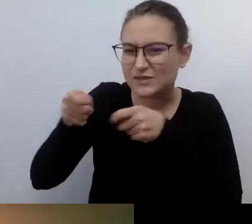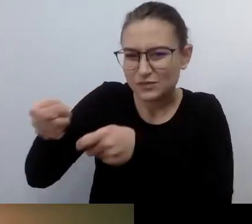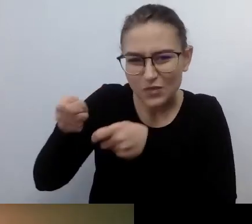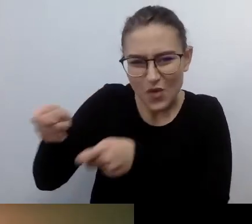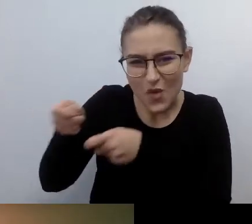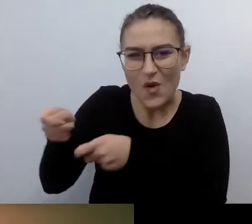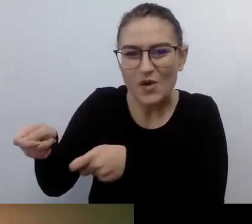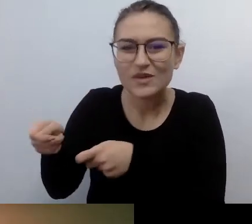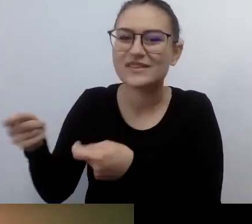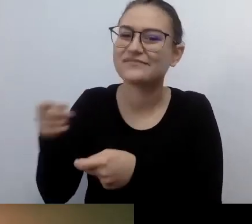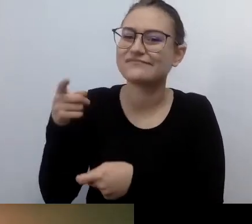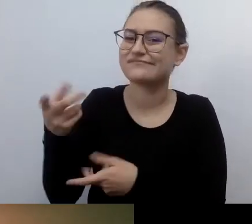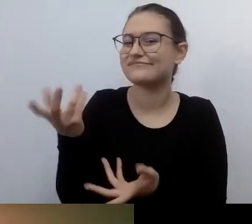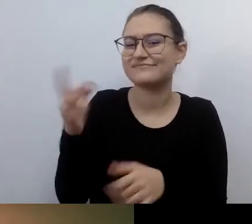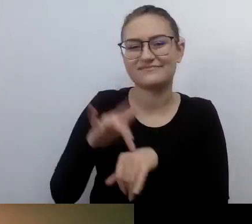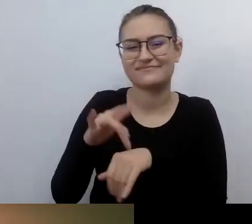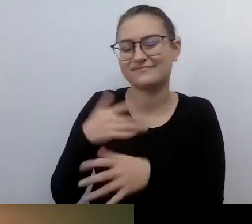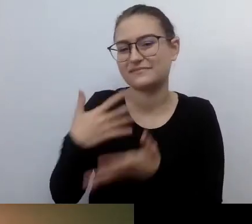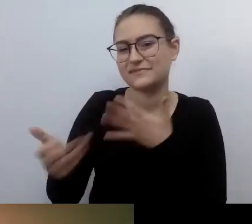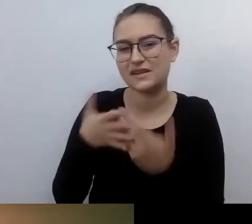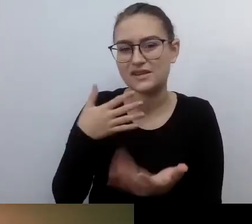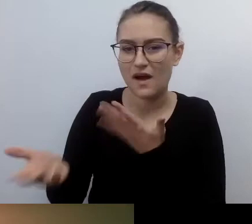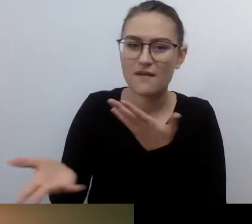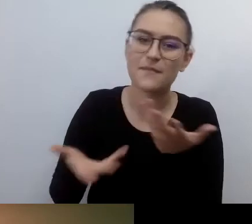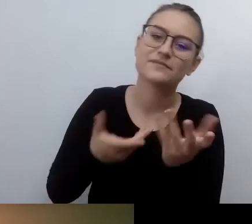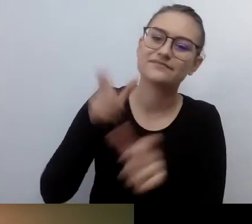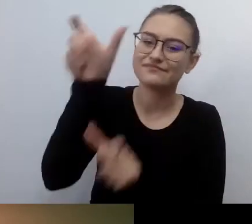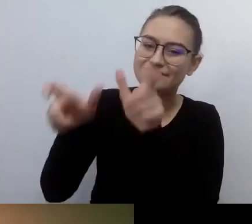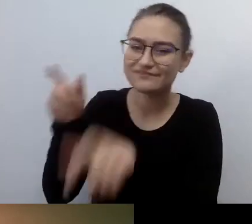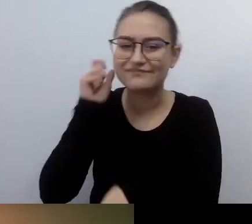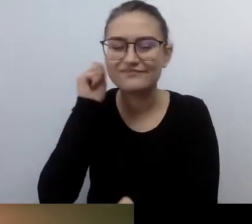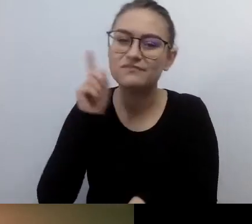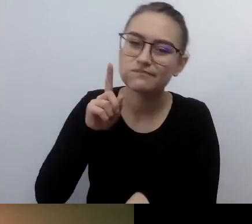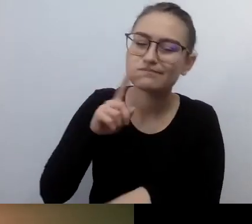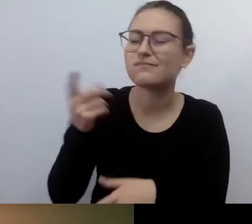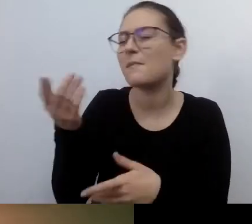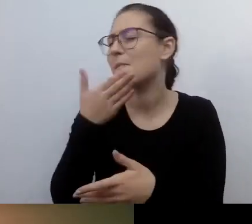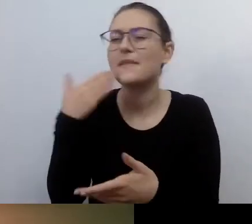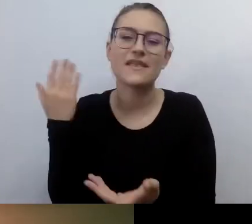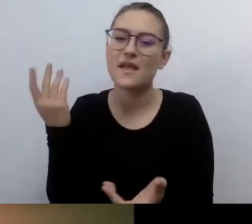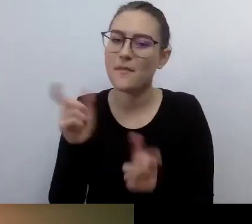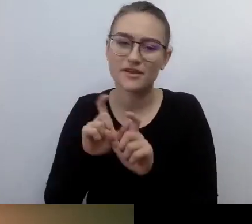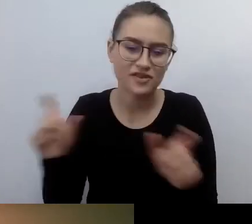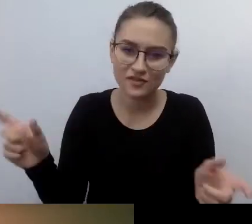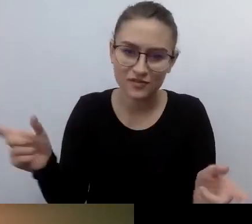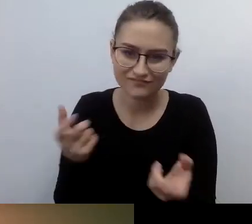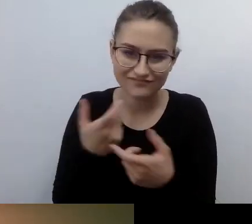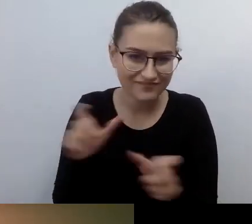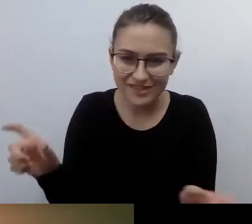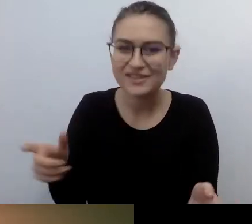Nie mają na to czasu. Wrzuca im się to w obowiązki służbowe. Nie tędy droga.